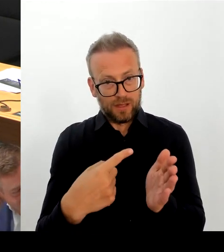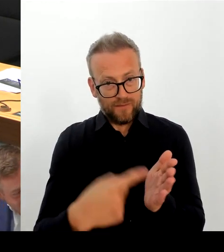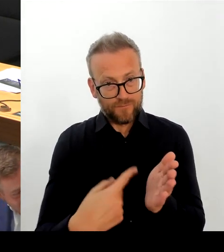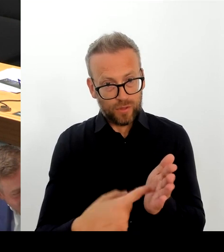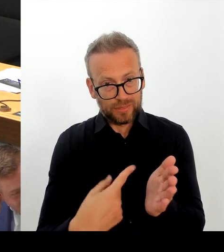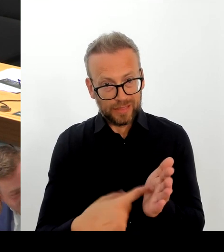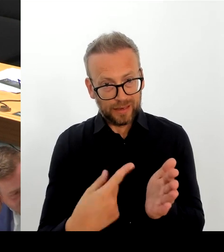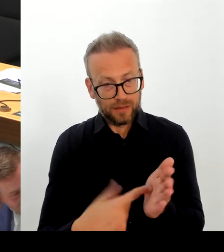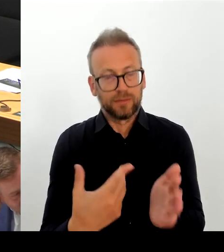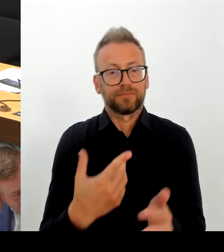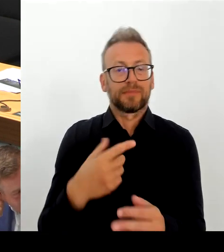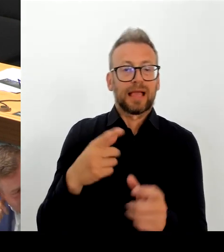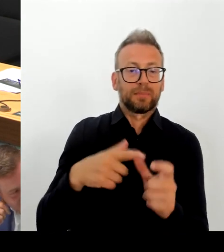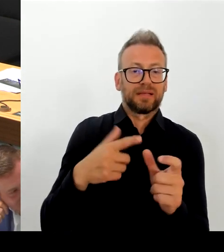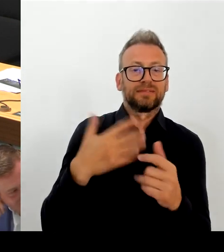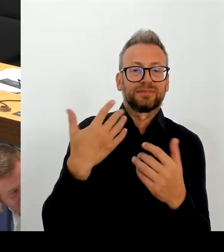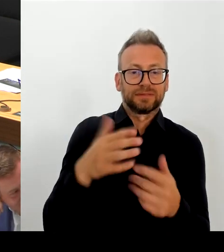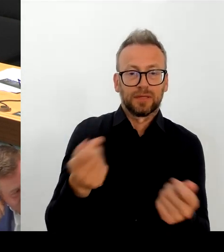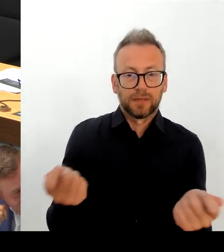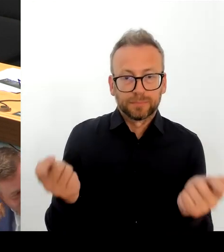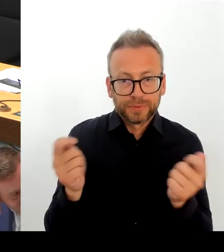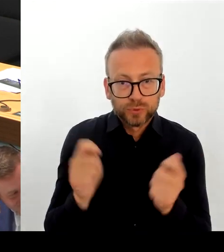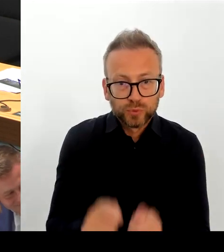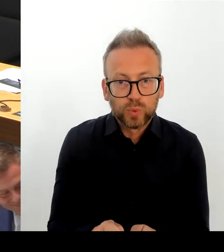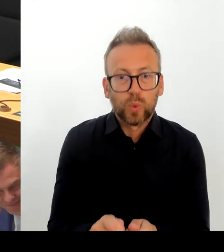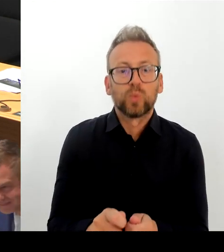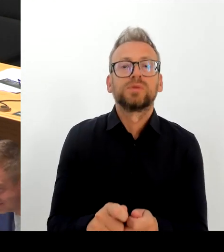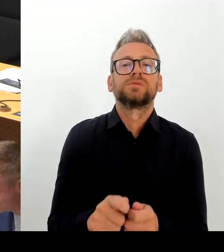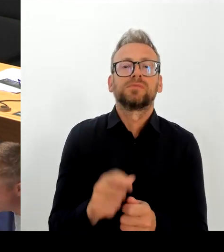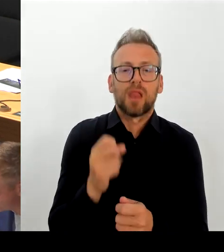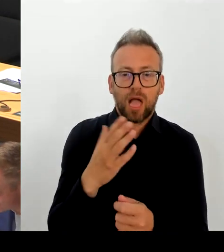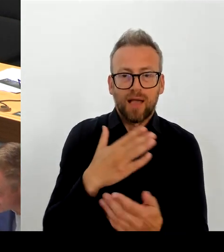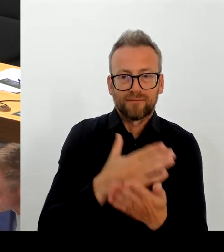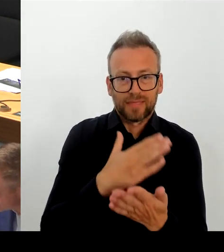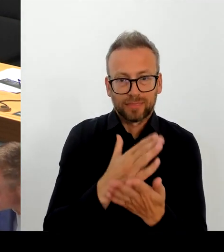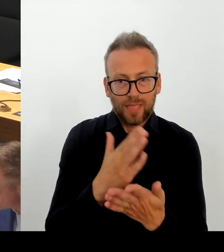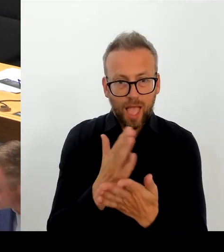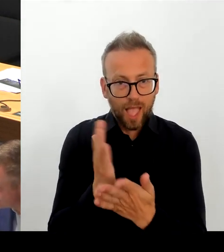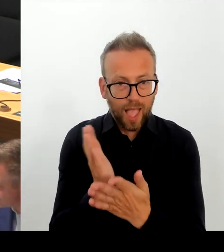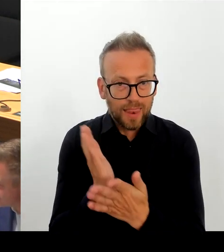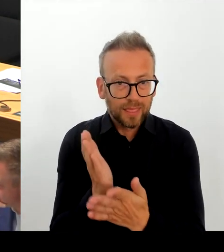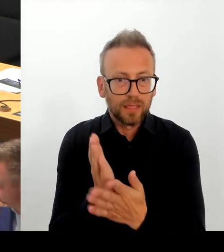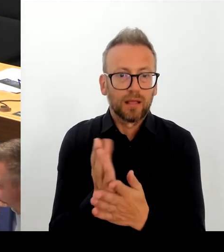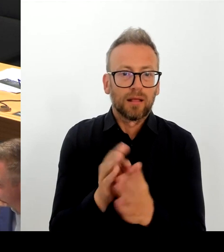wahrscheinlich. Falsch Ist die Behauptung, dass die SPD spitze Abschiebungs ungen von